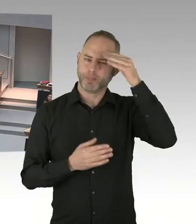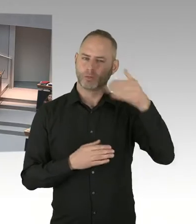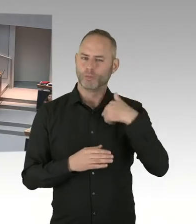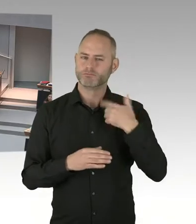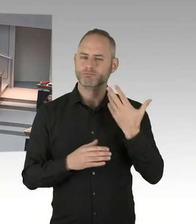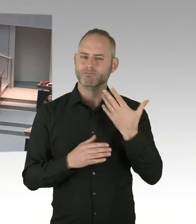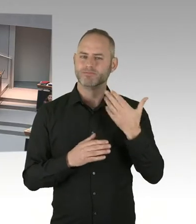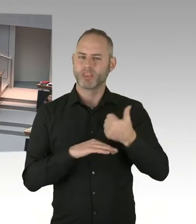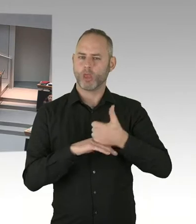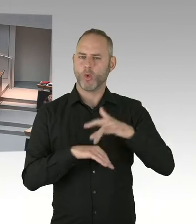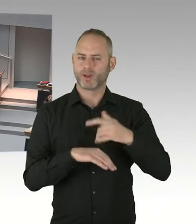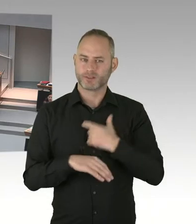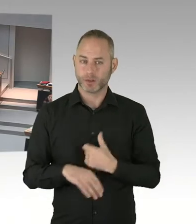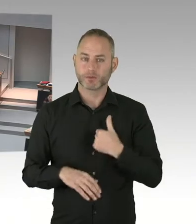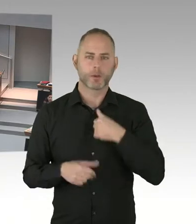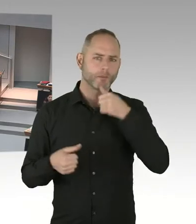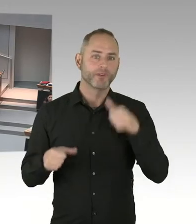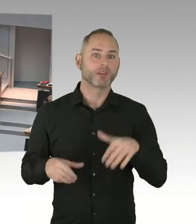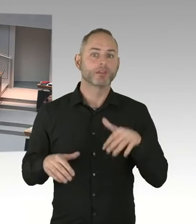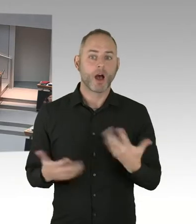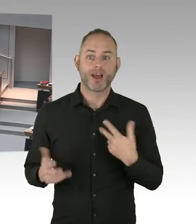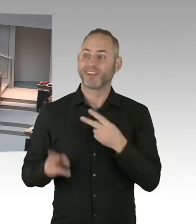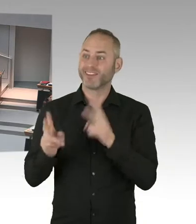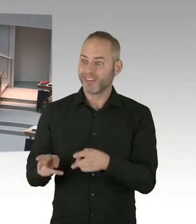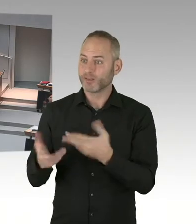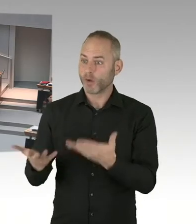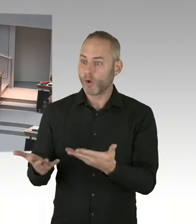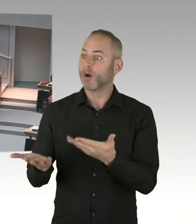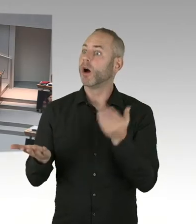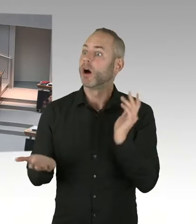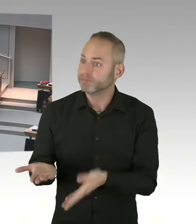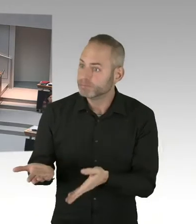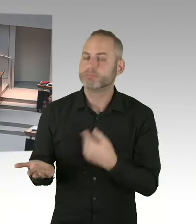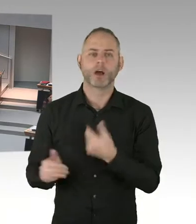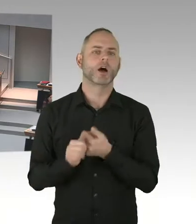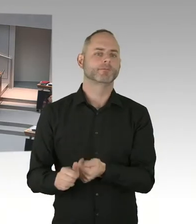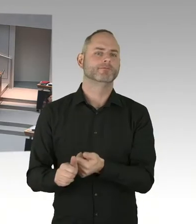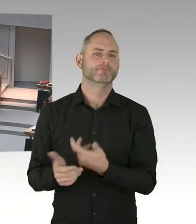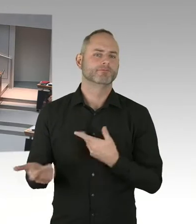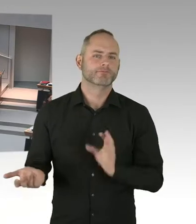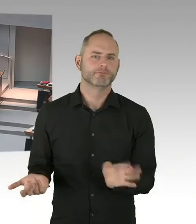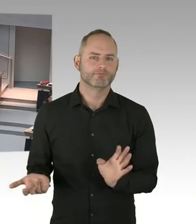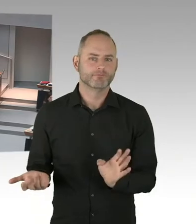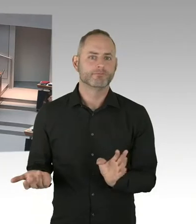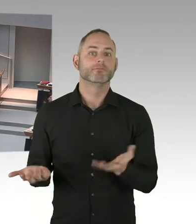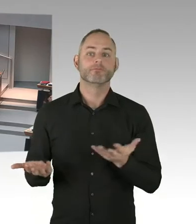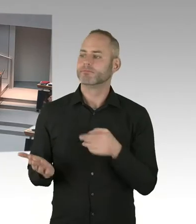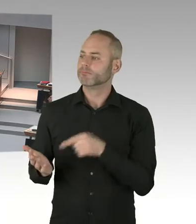(Zwischenrufe) Ja, weil das Arbeitsgericht gesagt hat, dass das Neutralitätsgesetz verfassungskonform ist. Das muss man einfach mal auch zur Kenntnis nehmen an dieser Stelle.